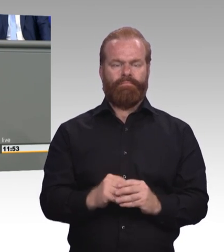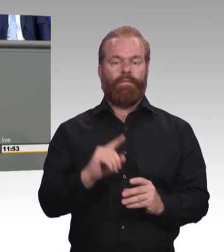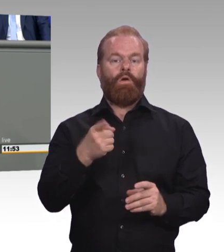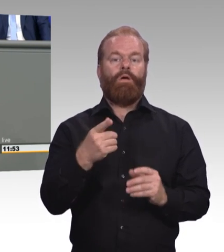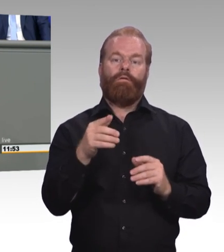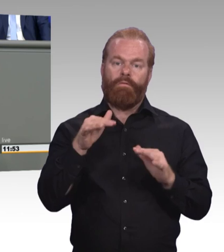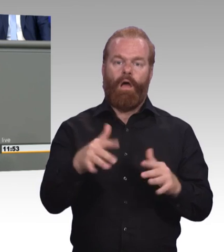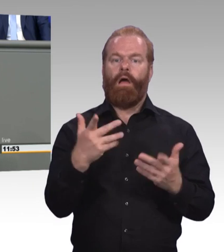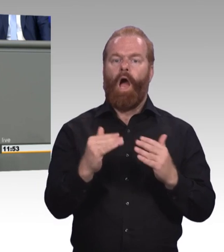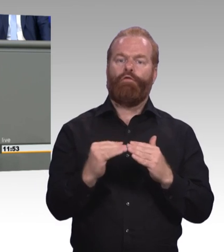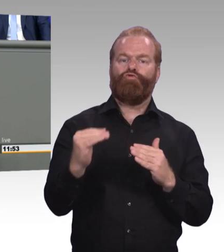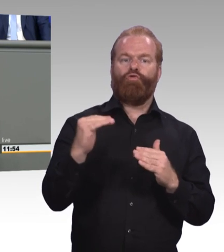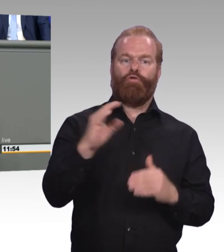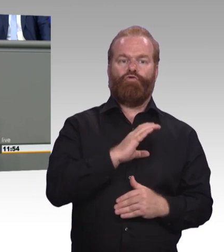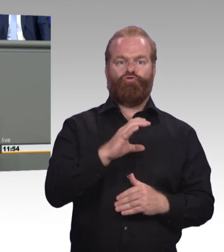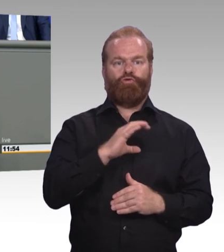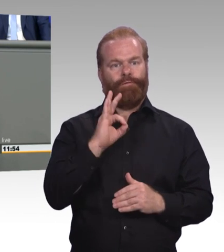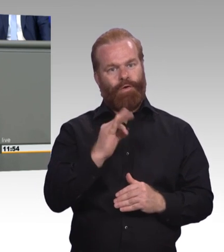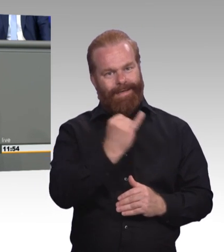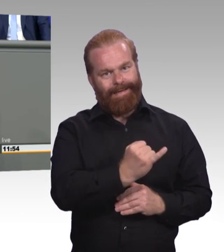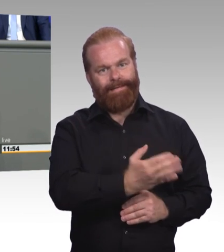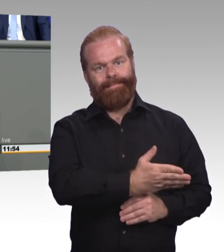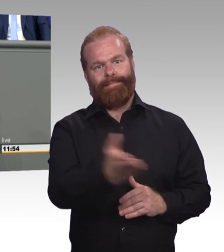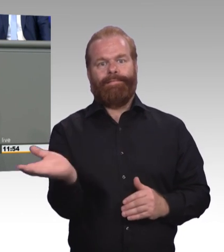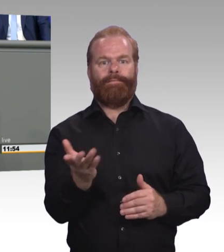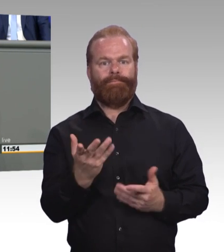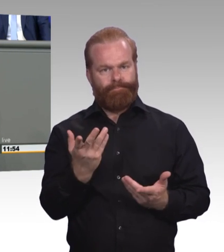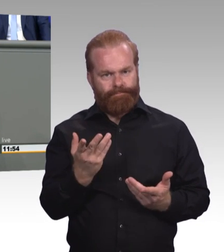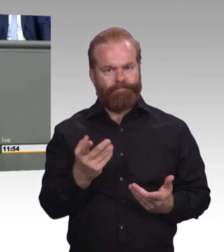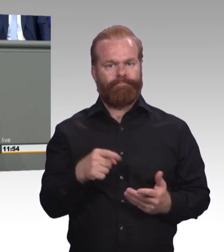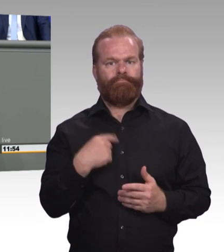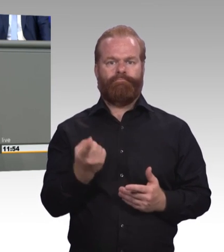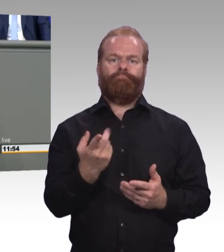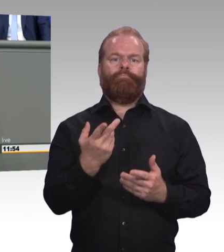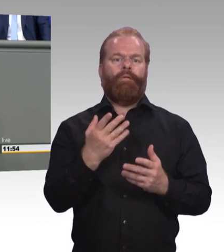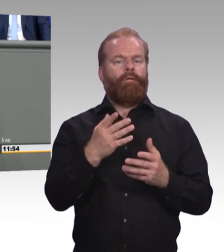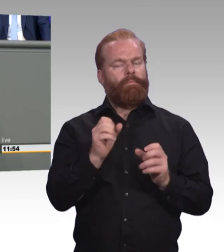einen einfachen Einstieg in die berufliche Ausbildung. Erleichtern wir die Anerkennung informeller Kompetenzen